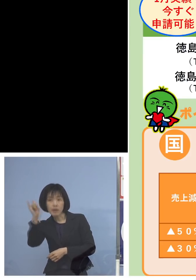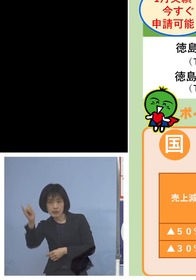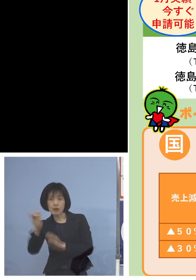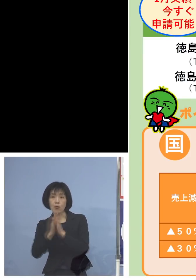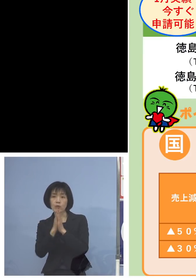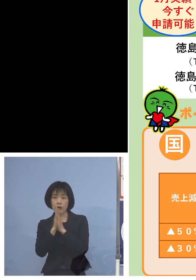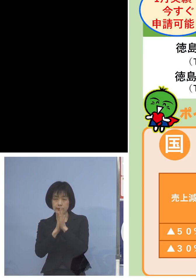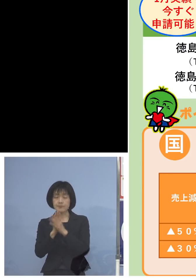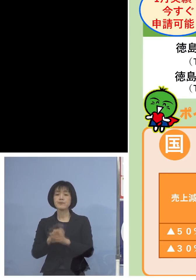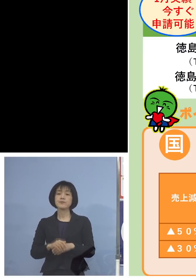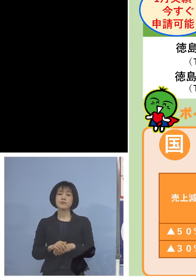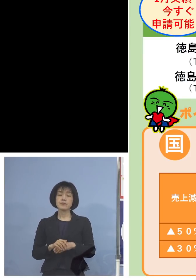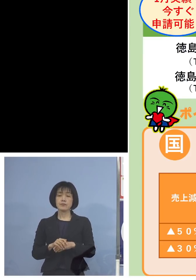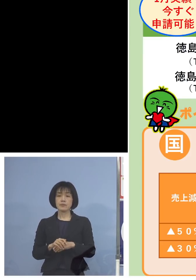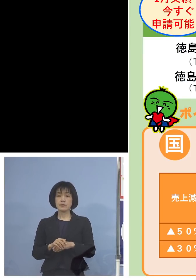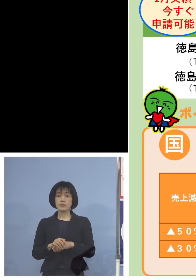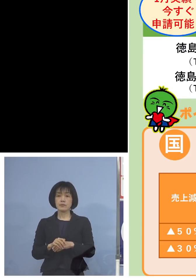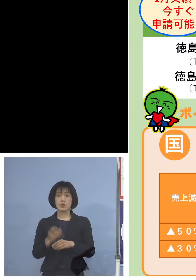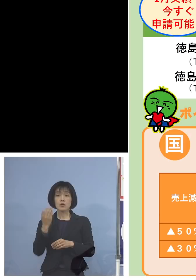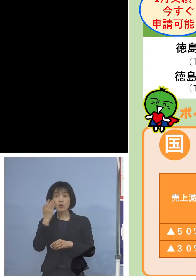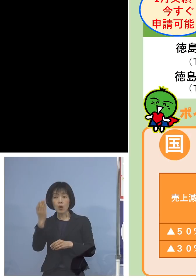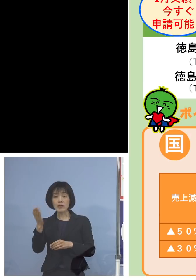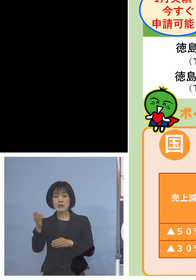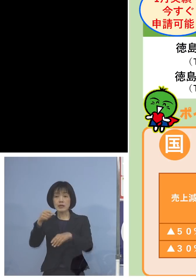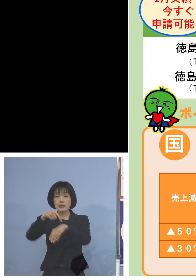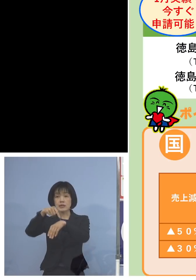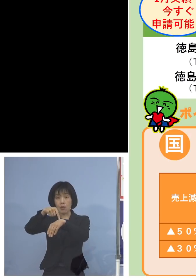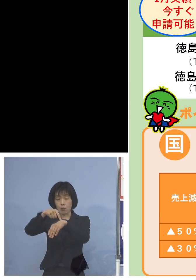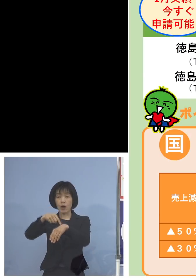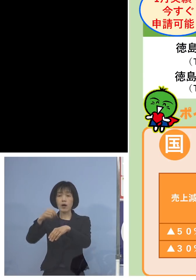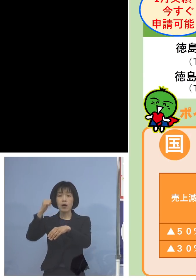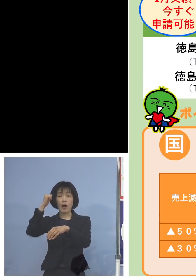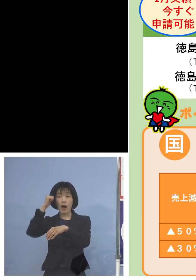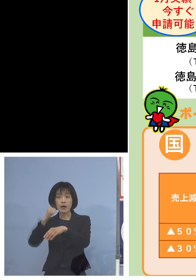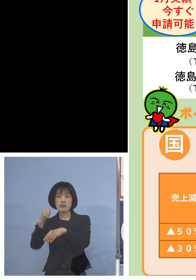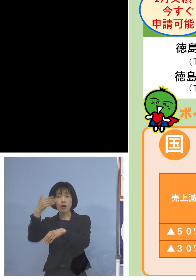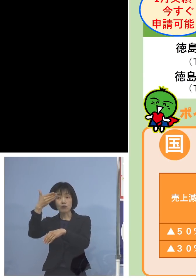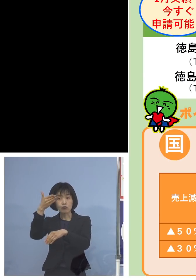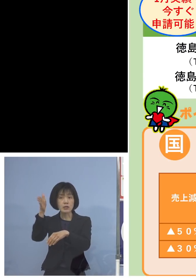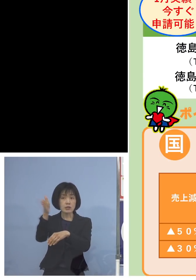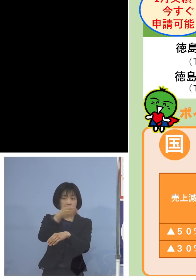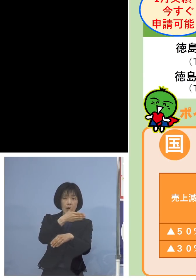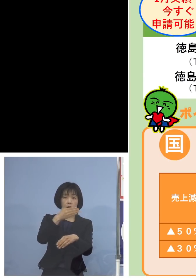なお、お問い合わせの当面の時間は 午前9時から午後7時まで